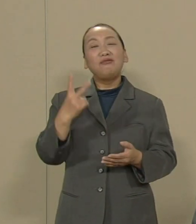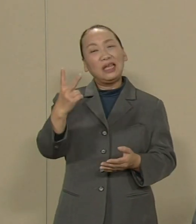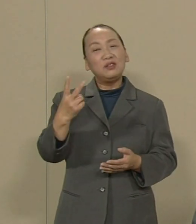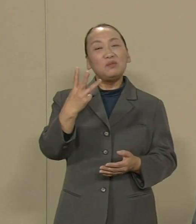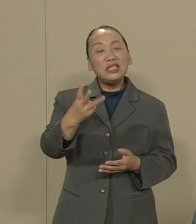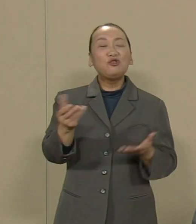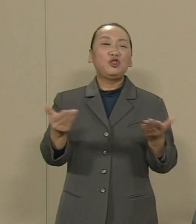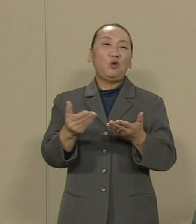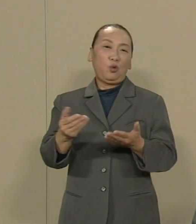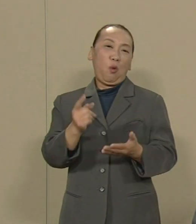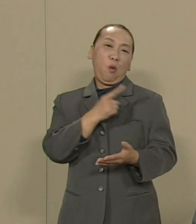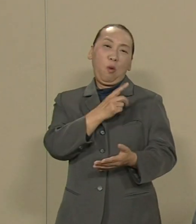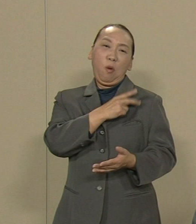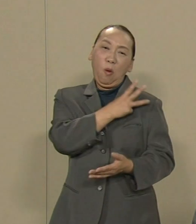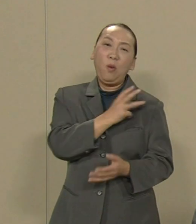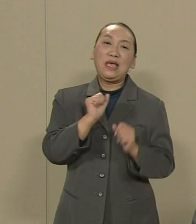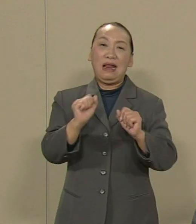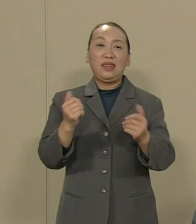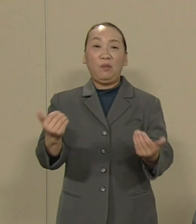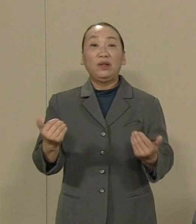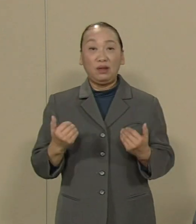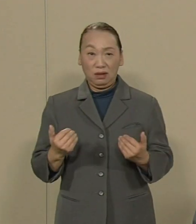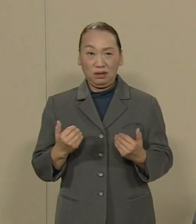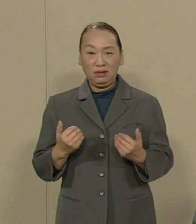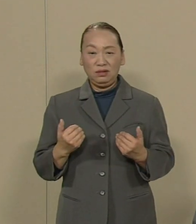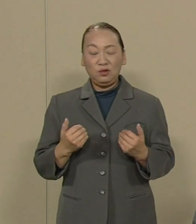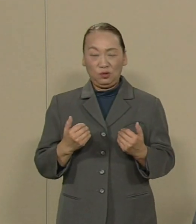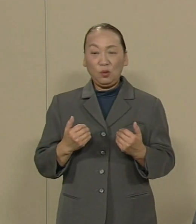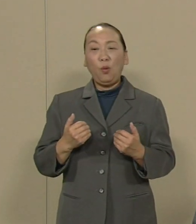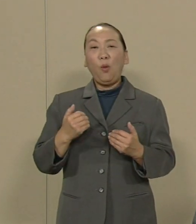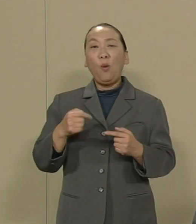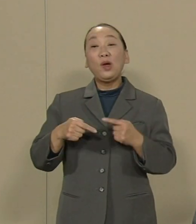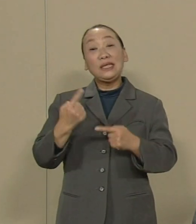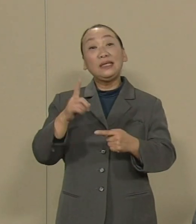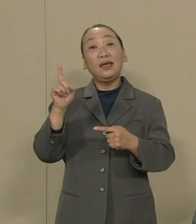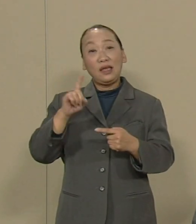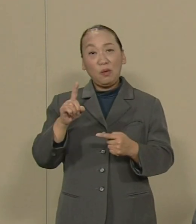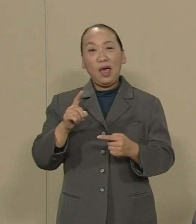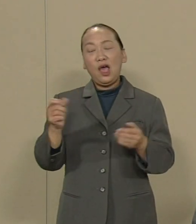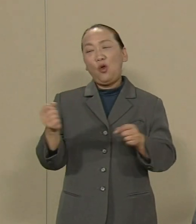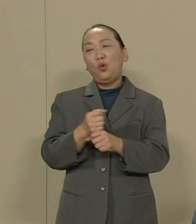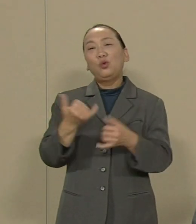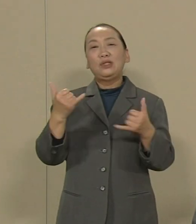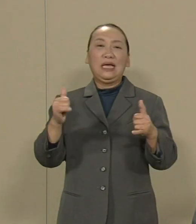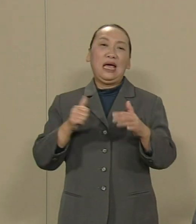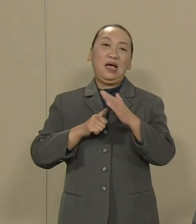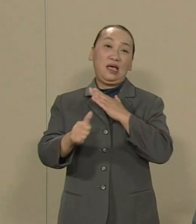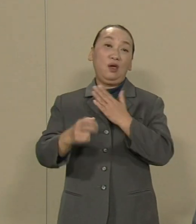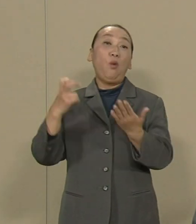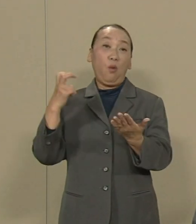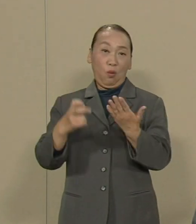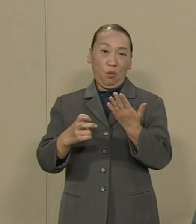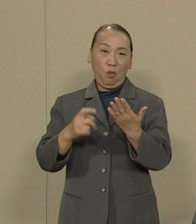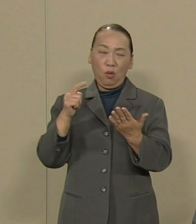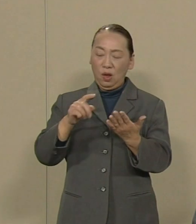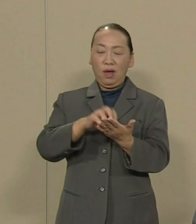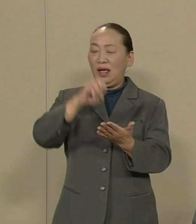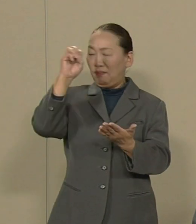その大本になるのは 労働者派遣法です その法律は撤廃され なければなりません